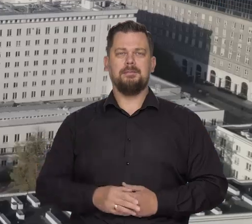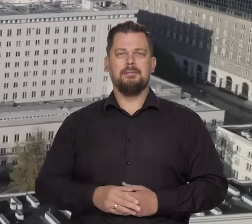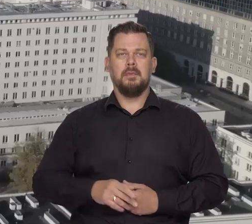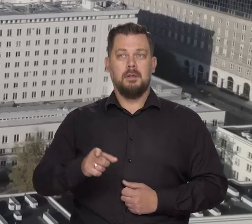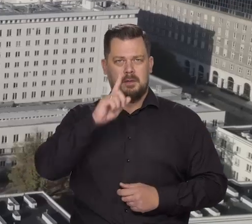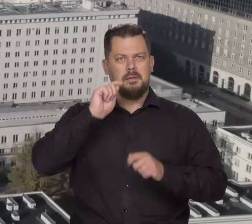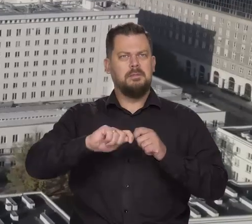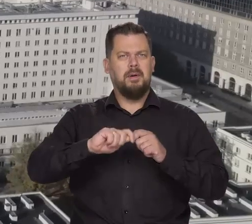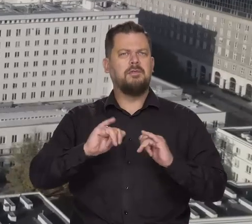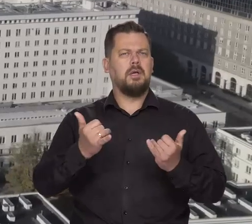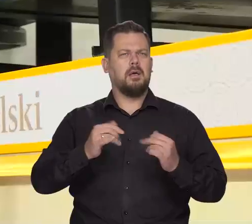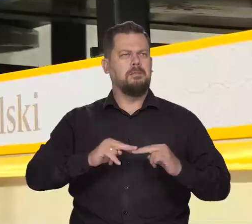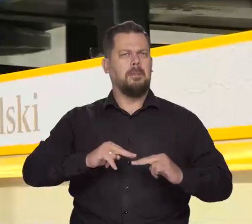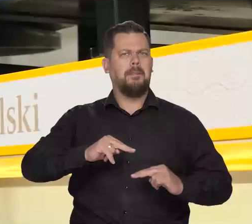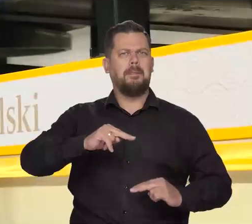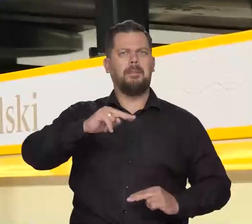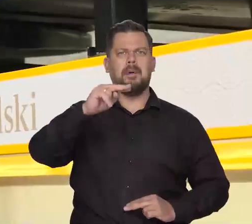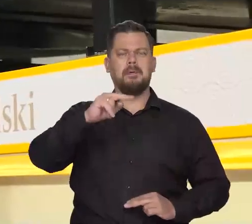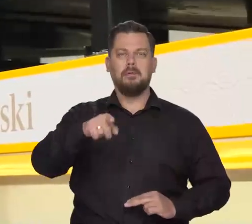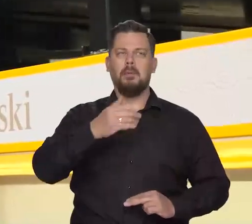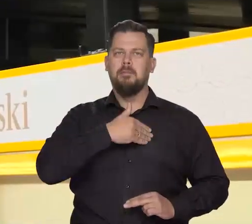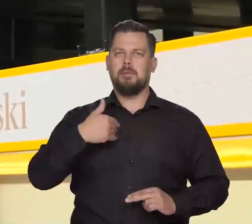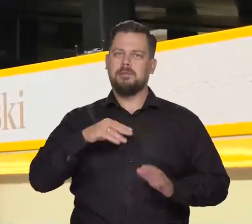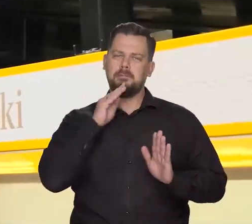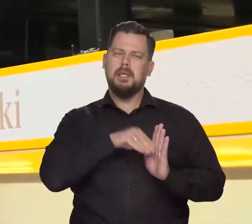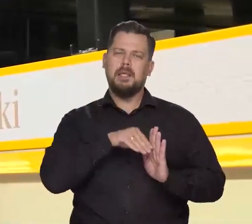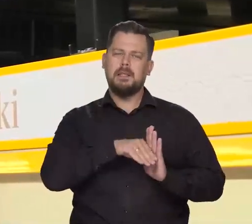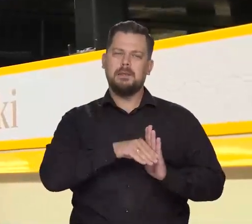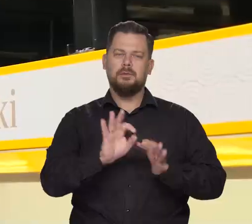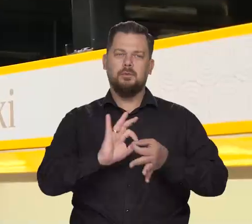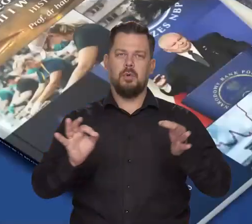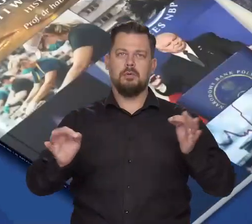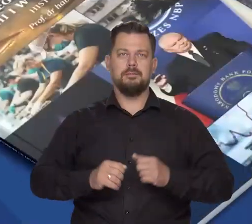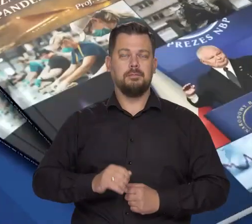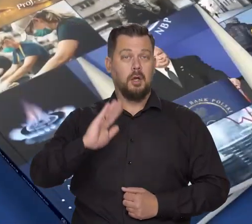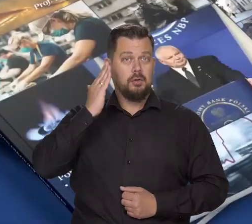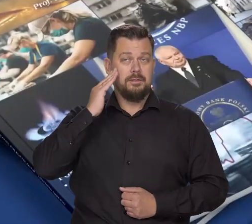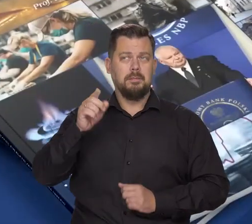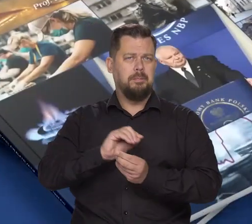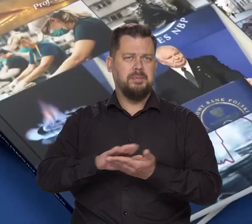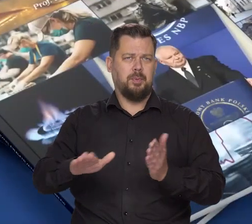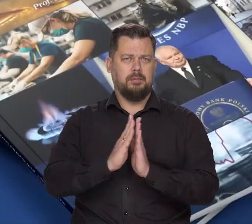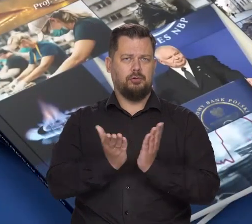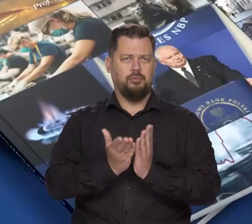Sprawdź, jak Narodowy Bank Polski zwiększył polskie zasoby złota. Dowiedz się więcej z bezpłatnej publikacji